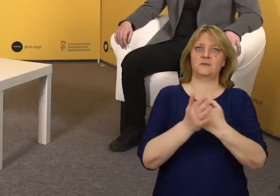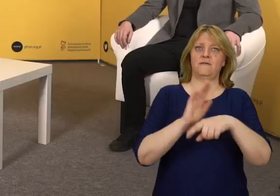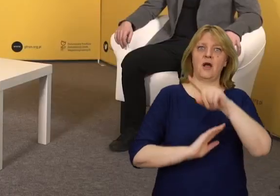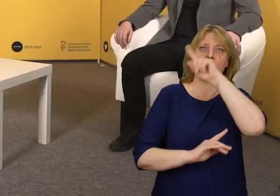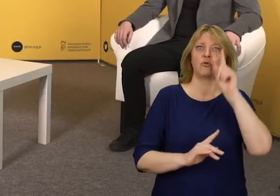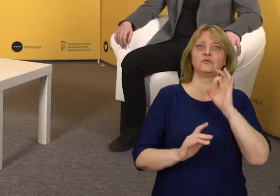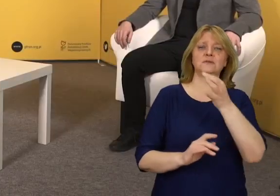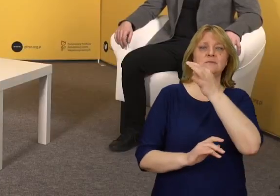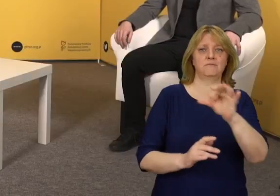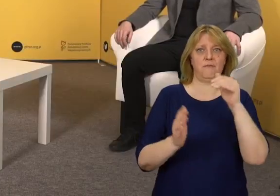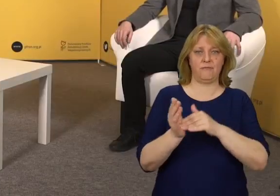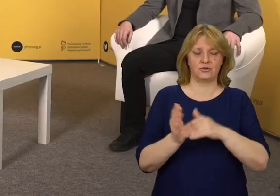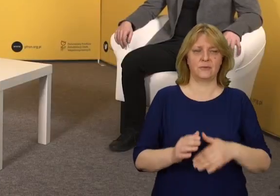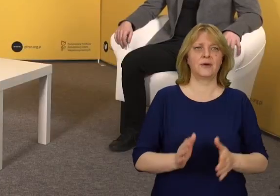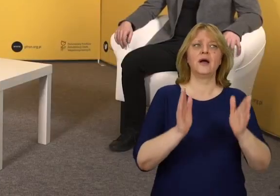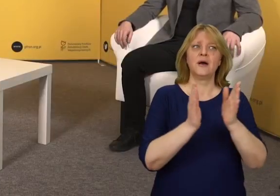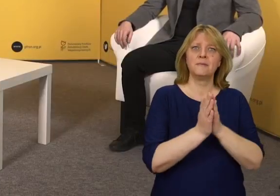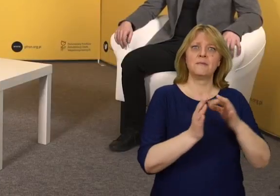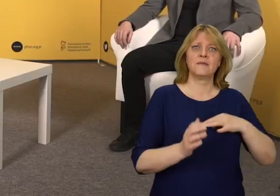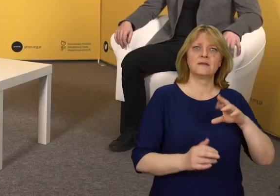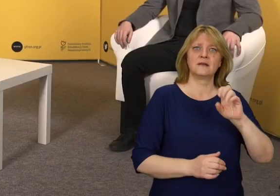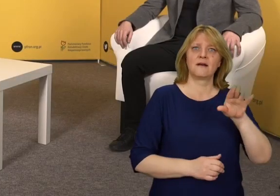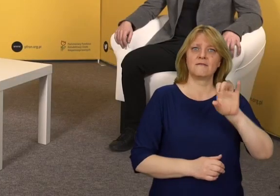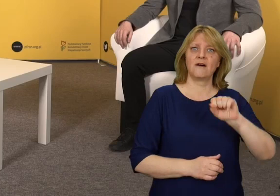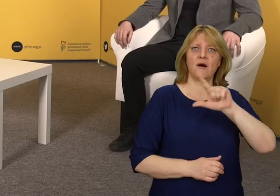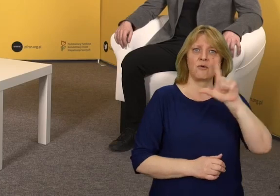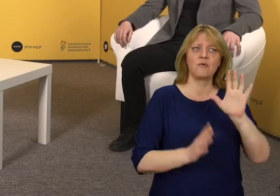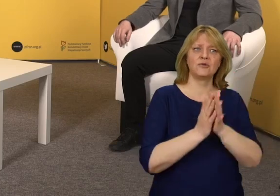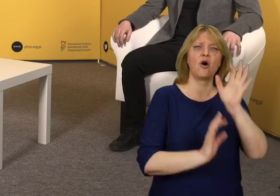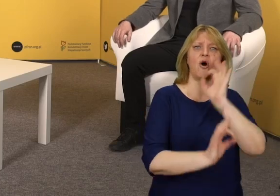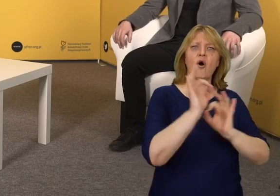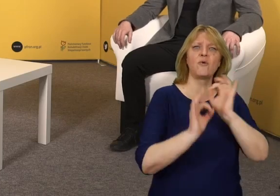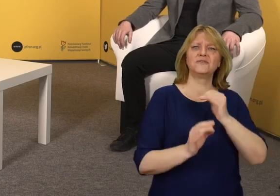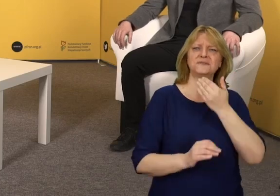Panie Rafale, co takiego kryje się pod pojęciem projektowania uniwersalnego?